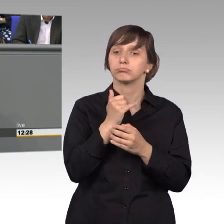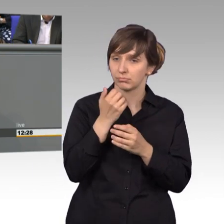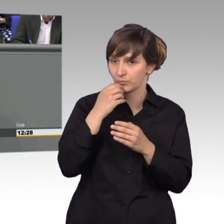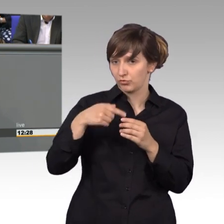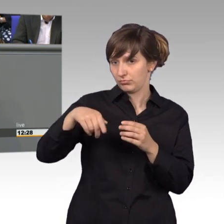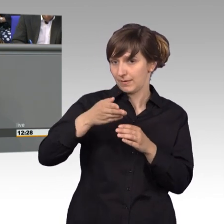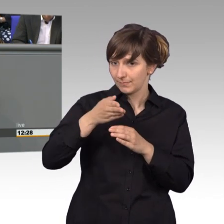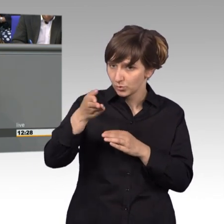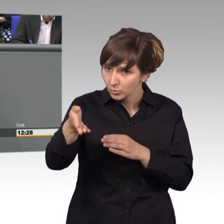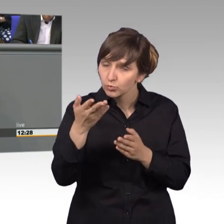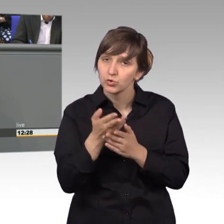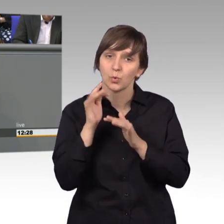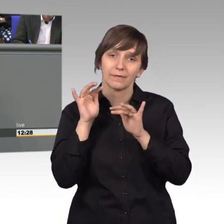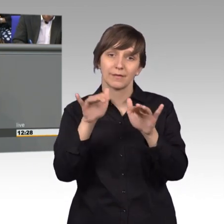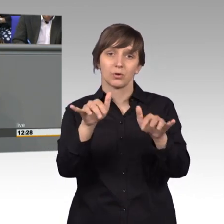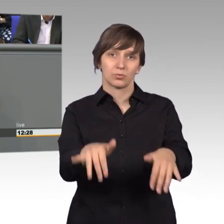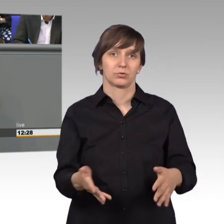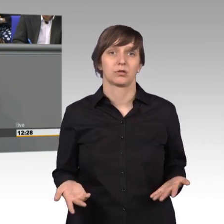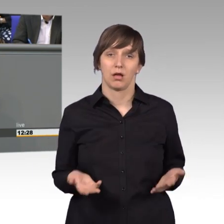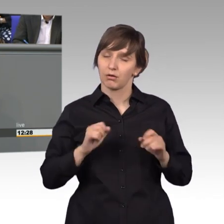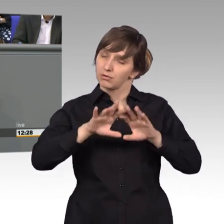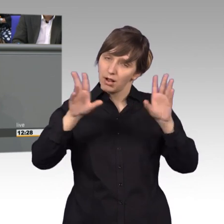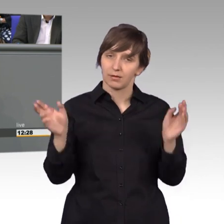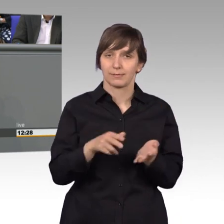durchaus eine Wirkung, das kann ich generell bestätigen, möchte aber